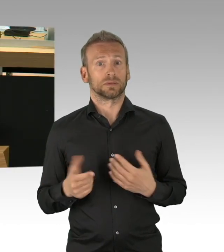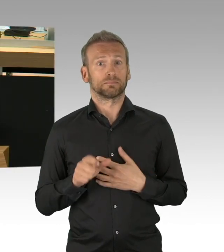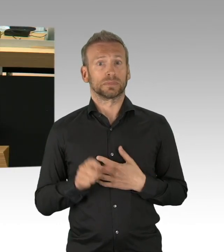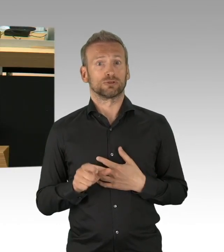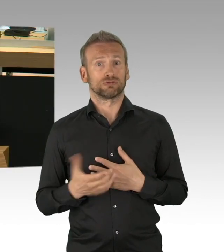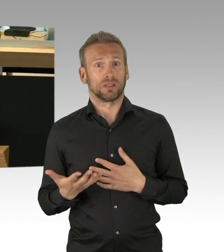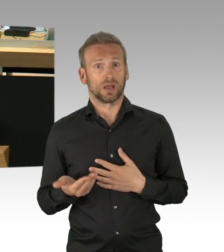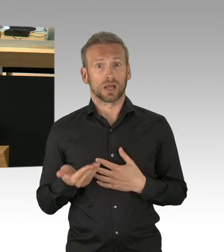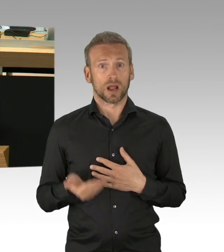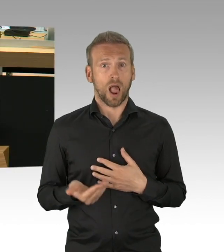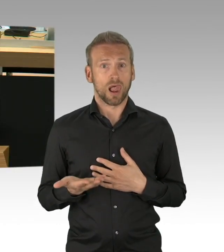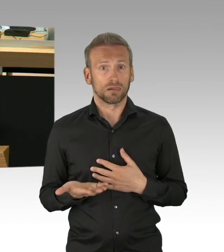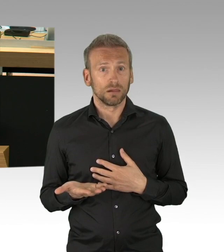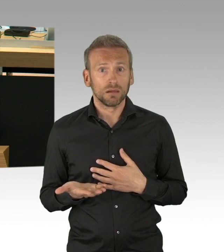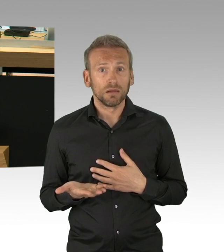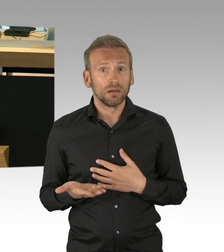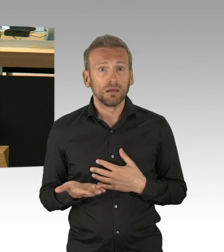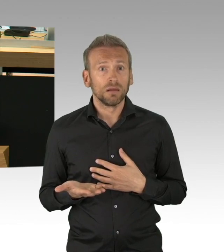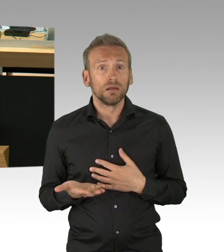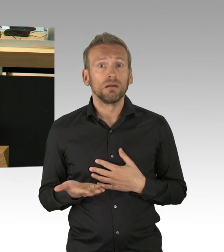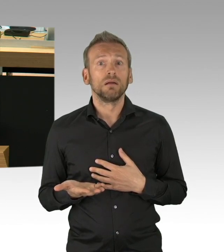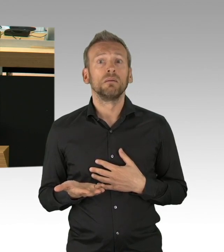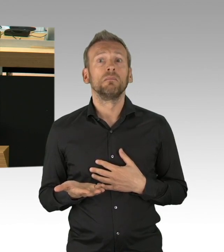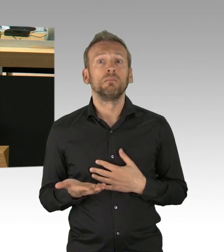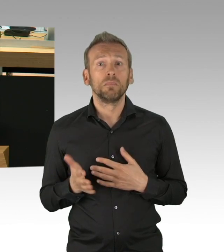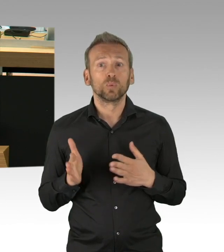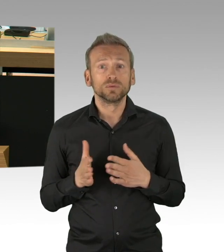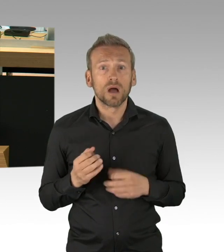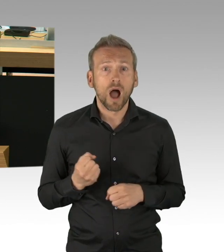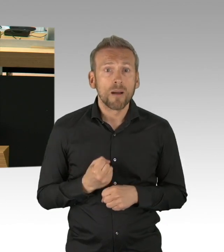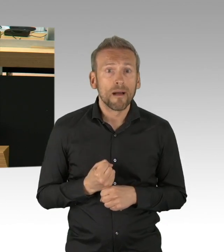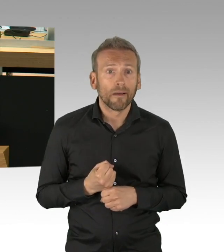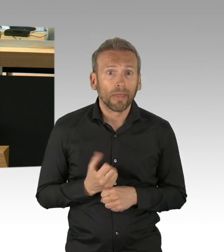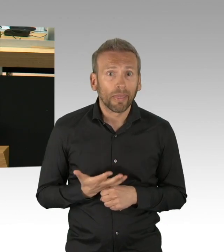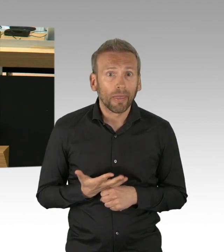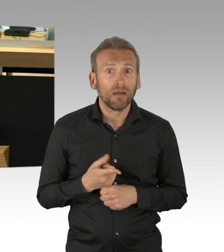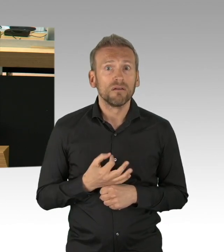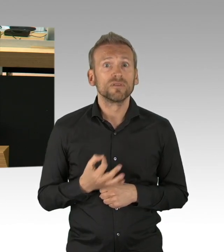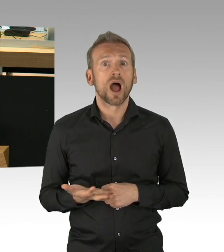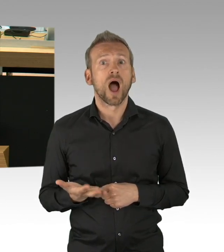um das historische Ausmaß dessen, was da auf uns zukommt zu beschreiben, Sie kennen die Zahlen der IHK, ich brauche sie nicht vorzulesen.